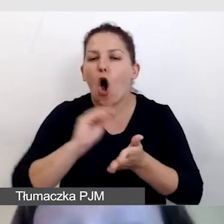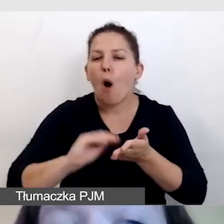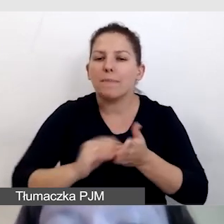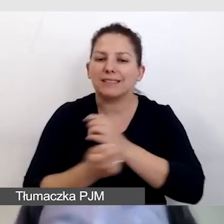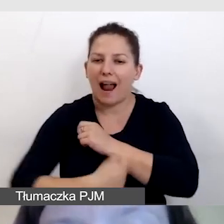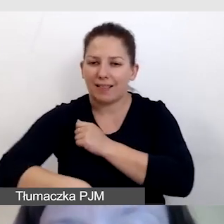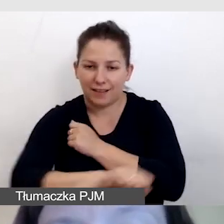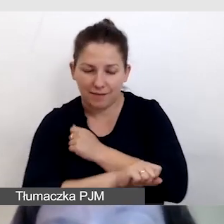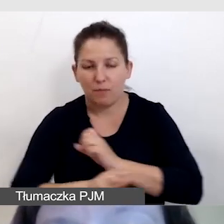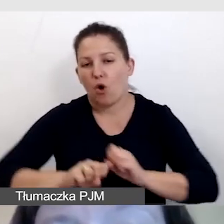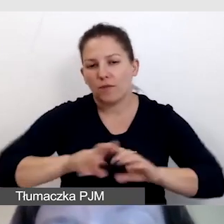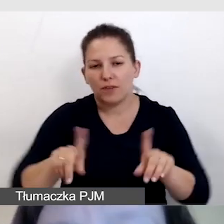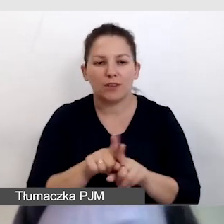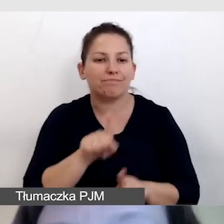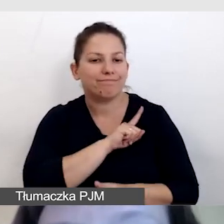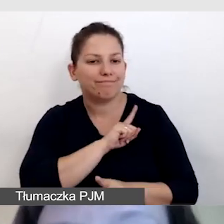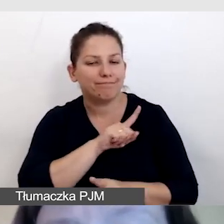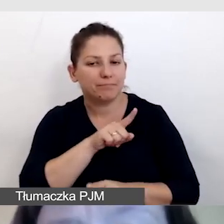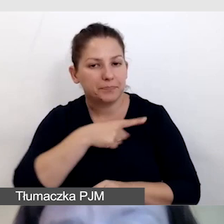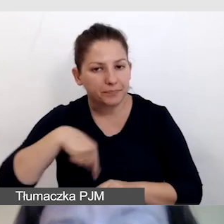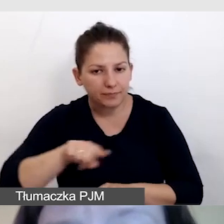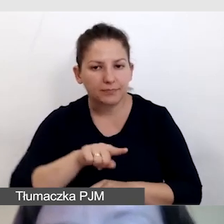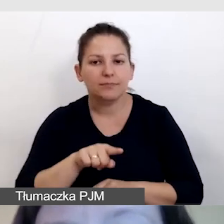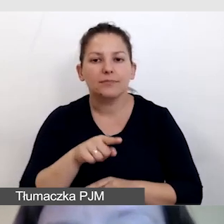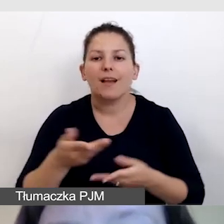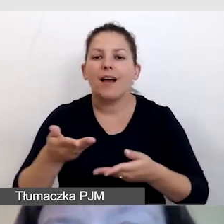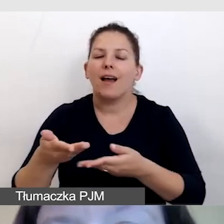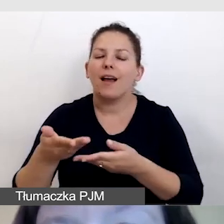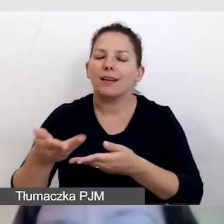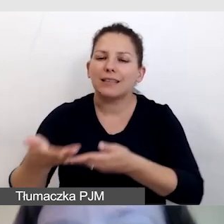I oczywiście dbamy o to, by nagrać zaproszenie w języku migowym.